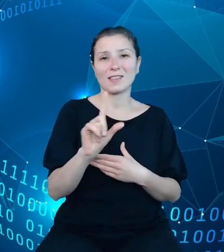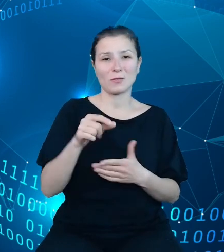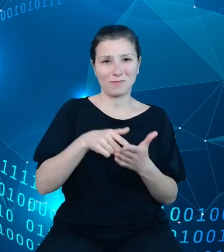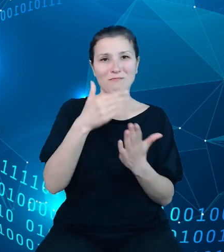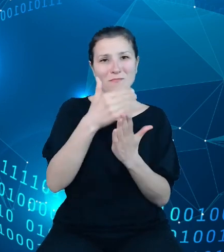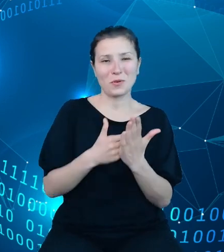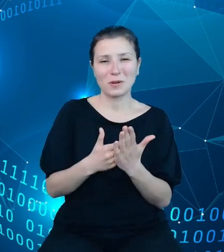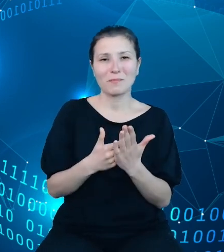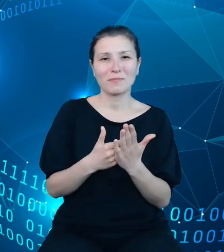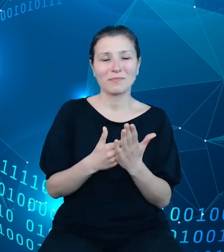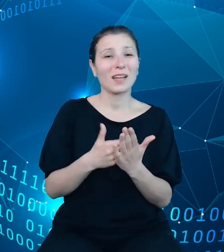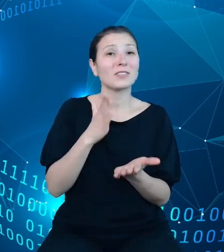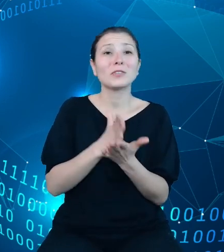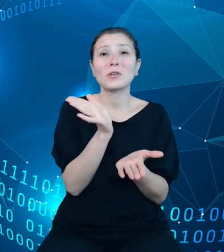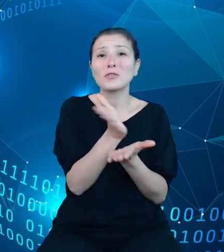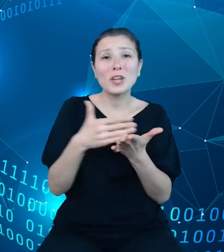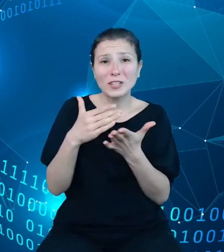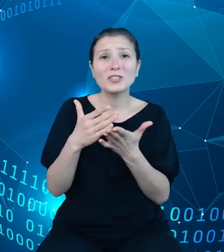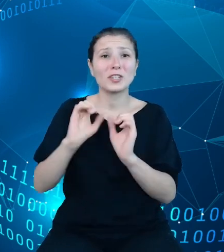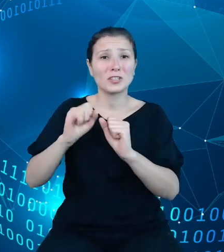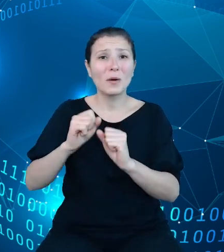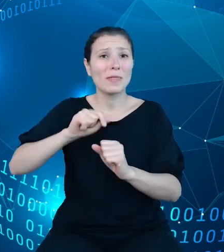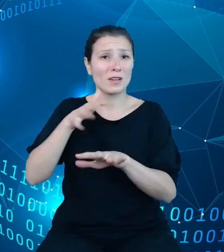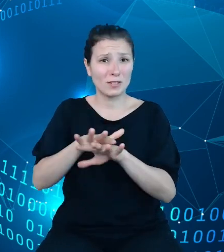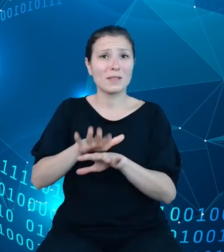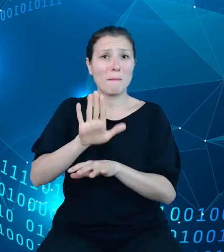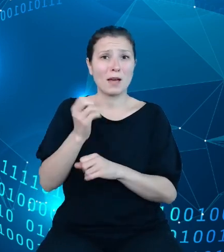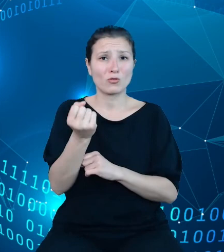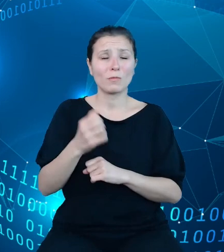funkcjonalności, które nasz system posiada. I, jak zaznaczyłem na poprzednim